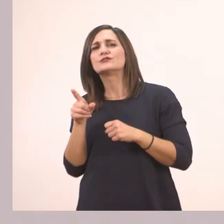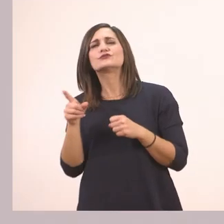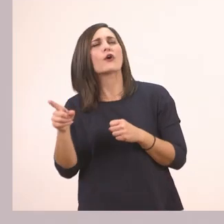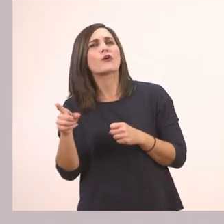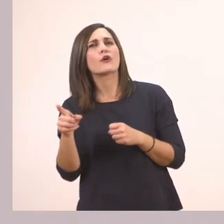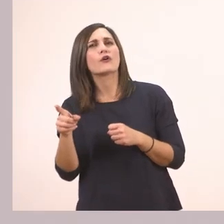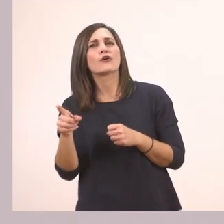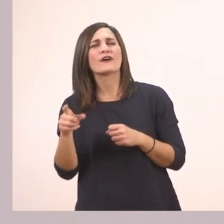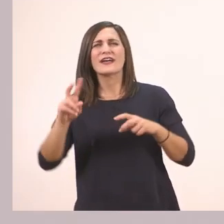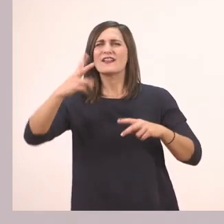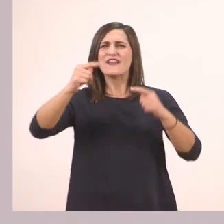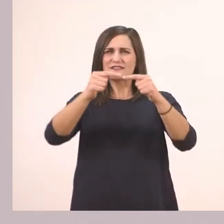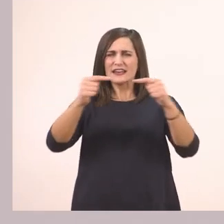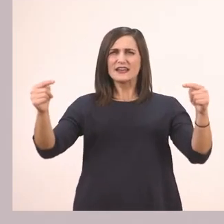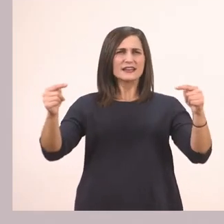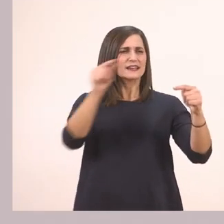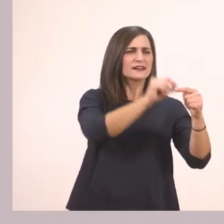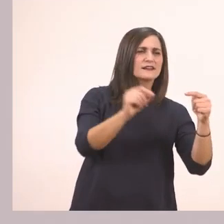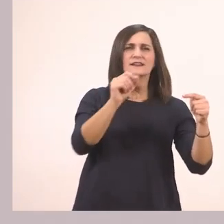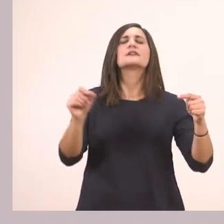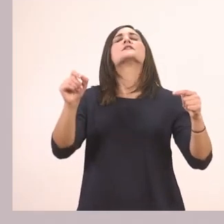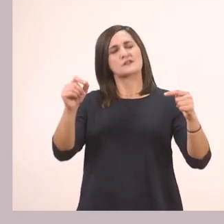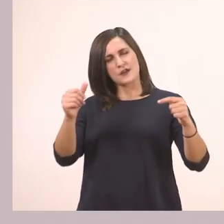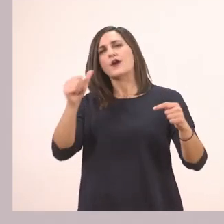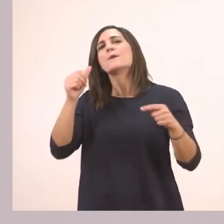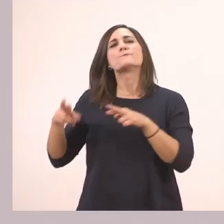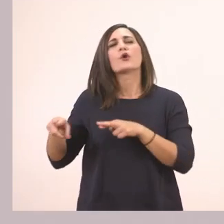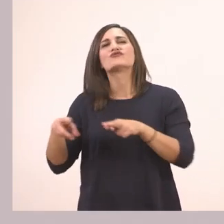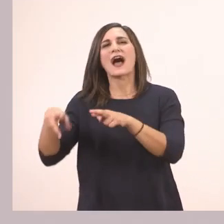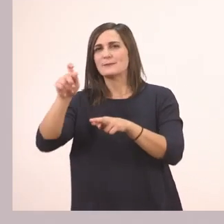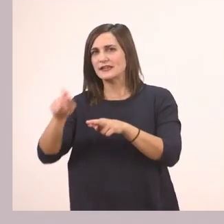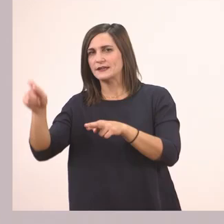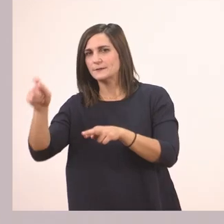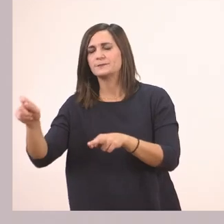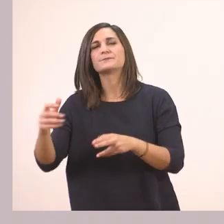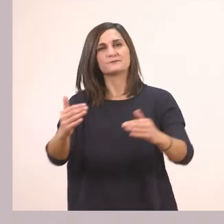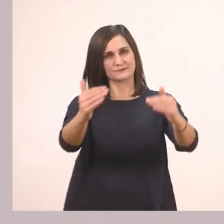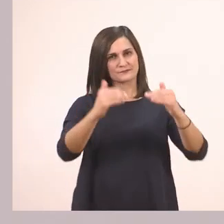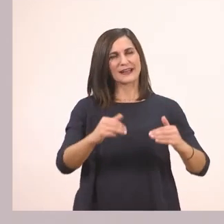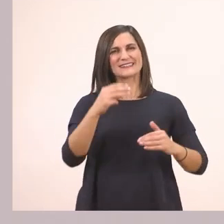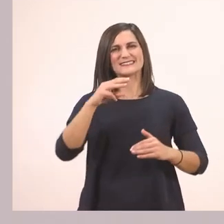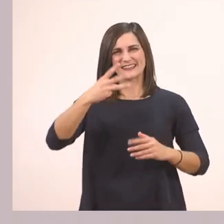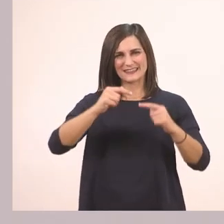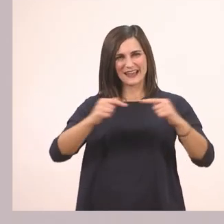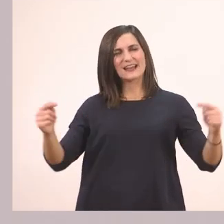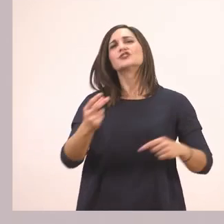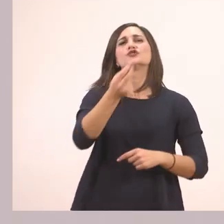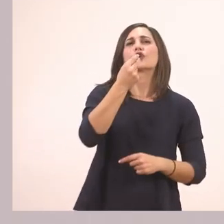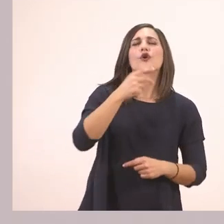Τι είχαμε υπογραμμίσει; Ποτάμι. Και τρώει καλάμια.